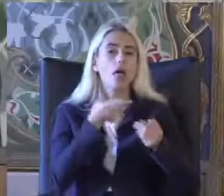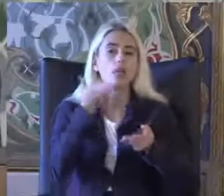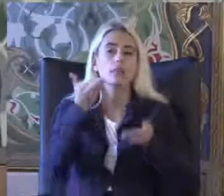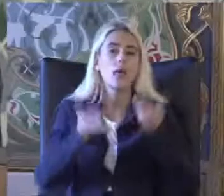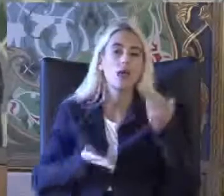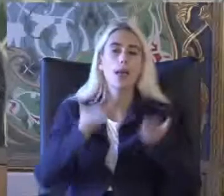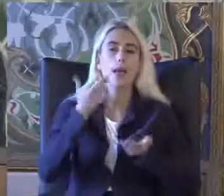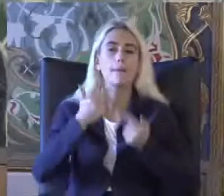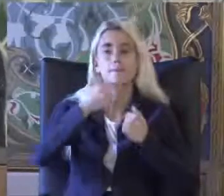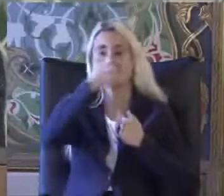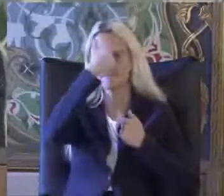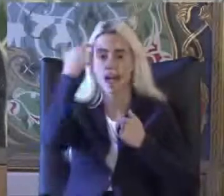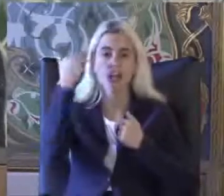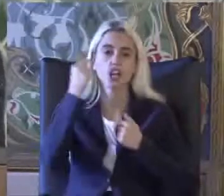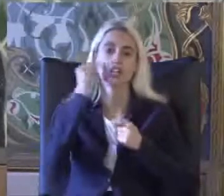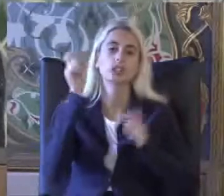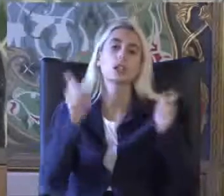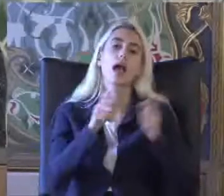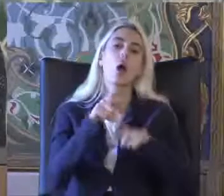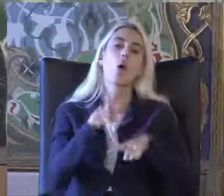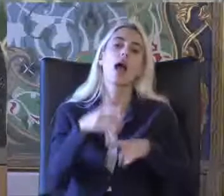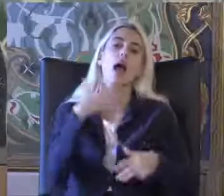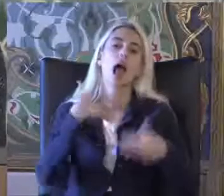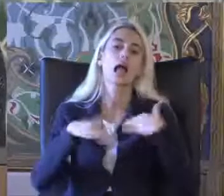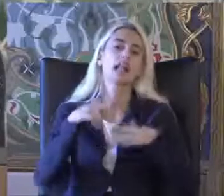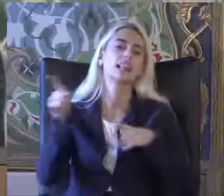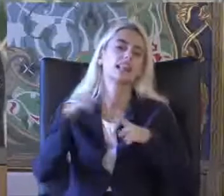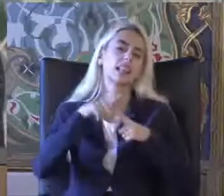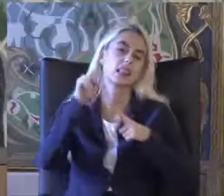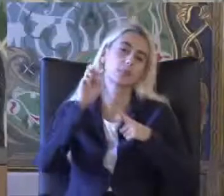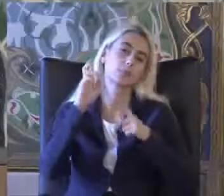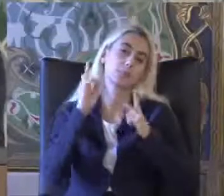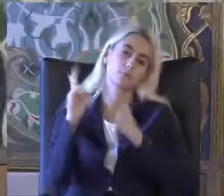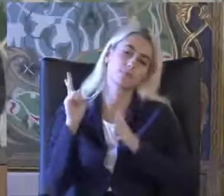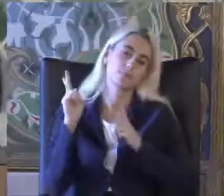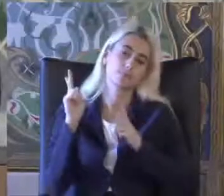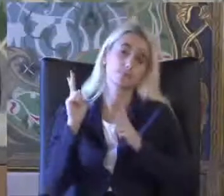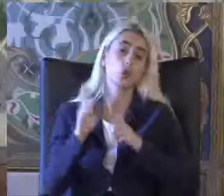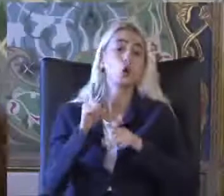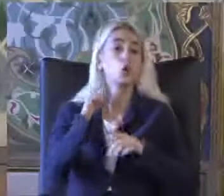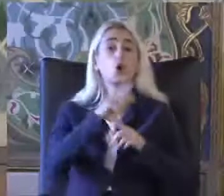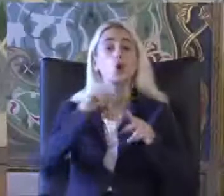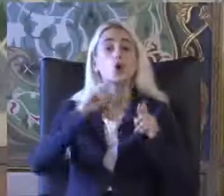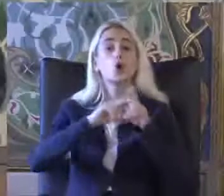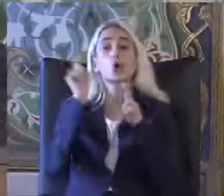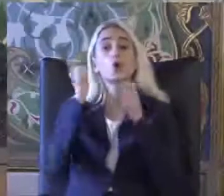Belirlenen kişiler engellidir tıbbi açıdan Kurumsal açıdan baktığınız zaman